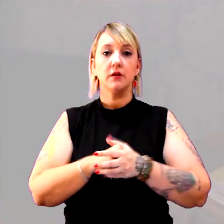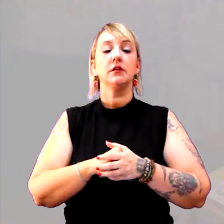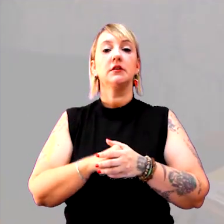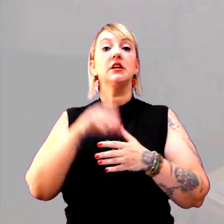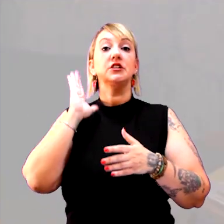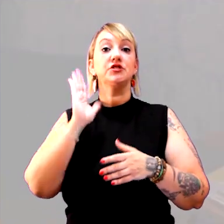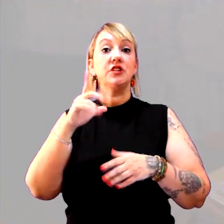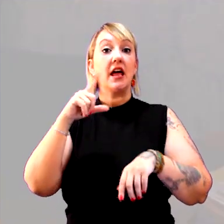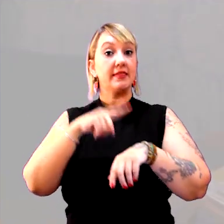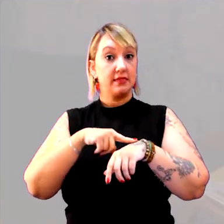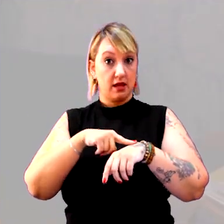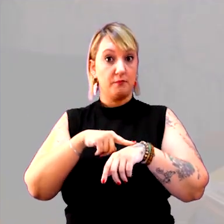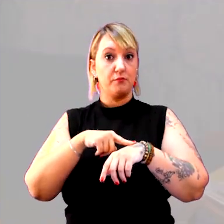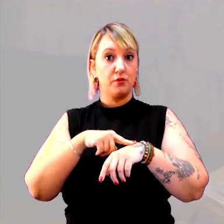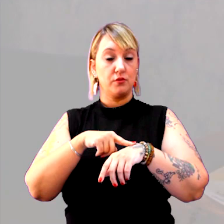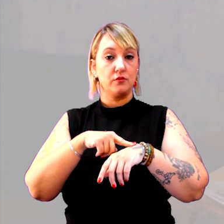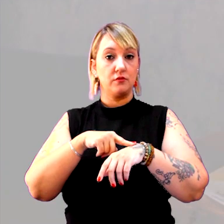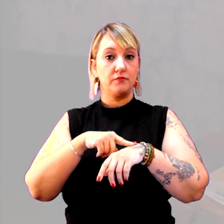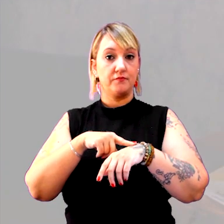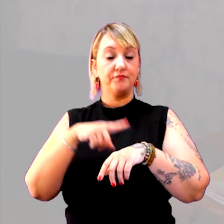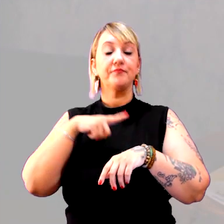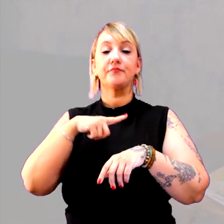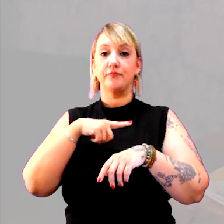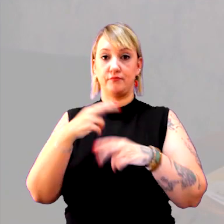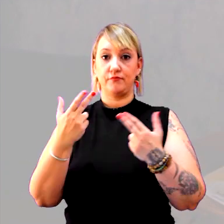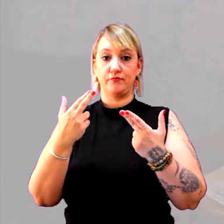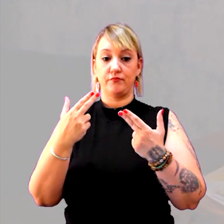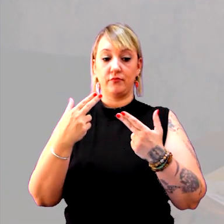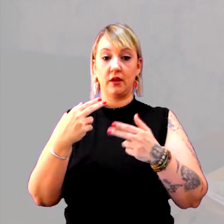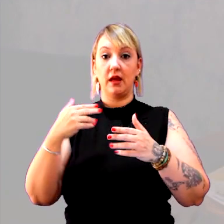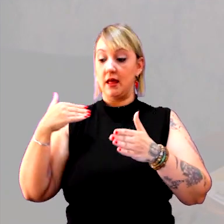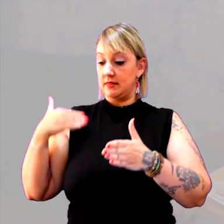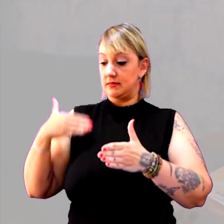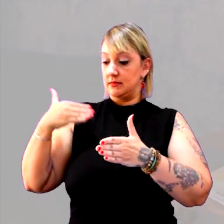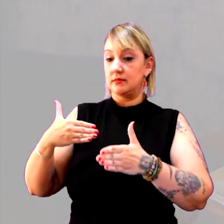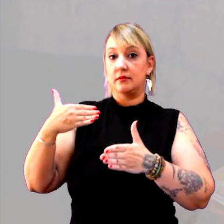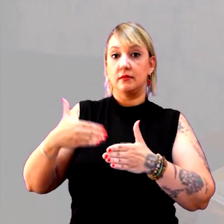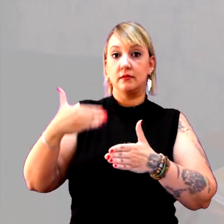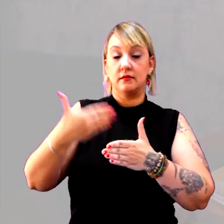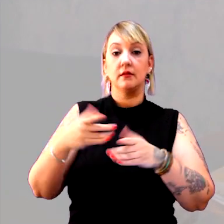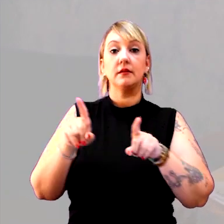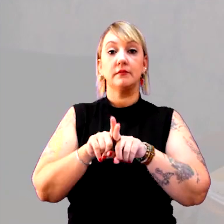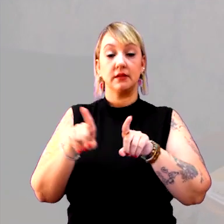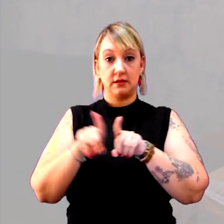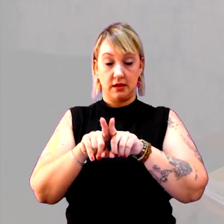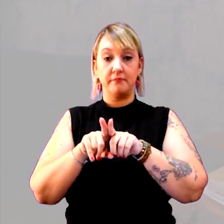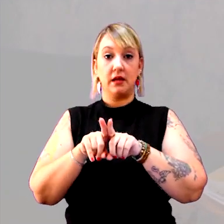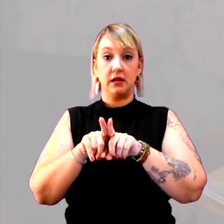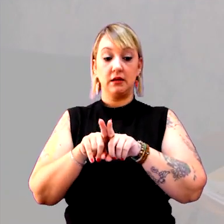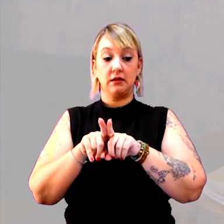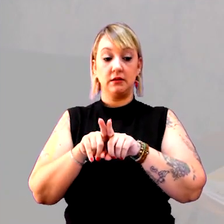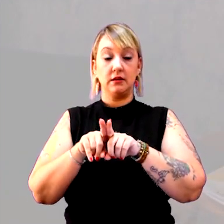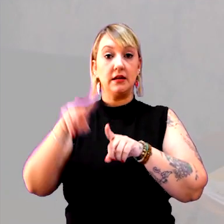Já o tempo, eu tenho tanto o tempo cronológico, como o tempo histórico,